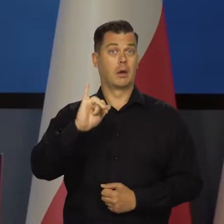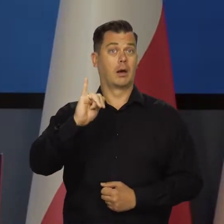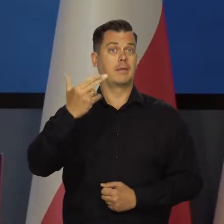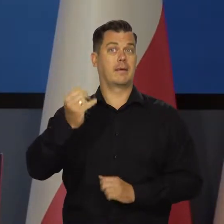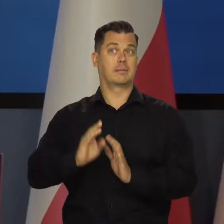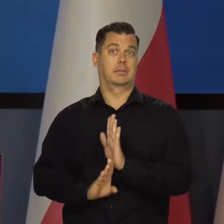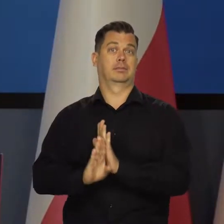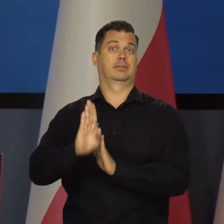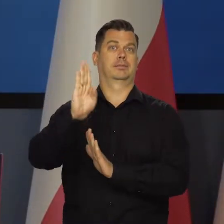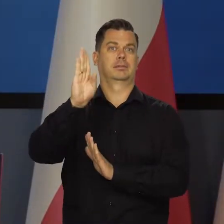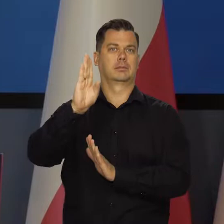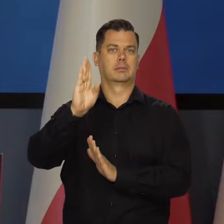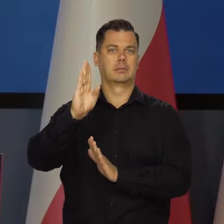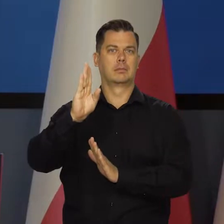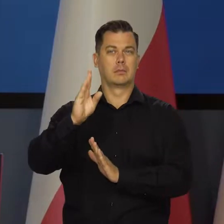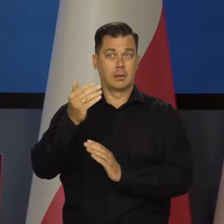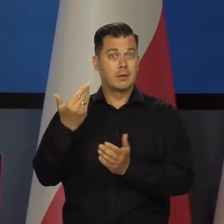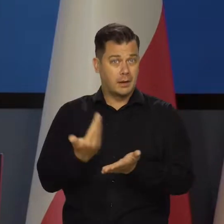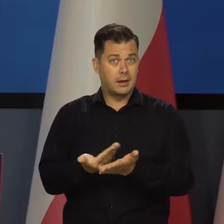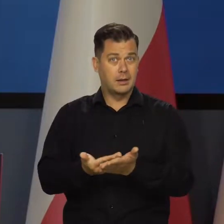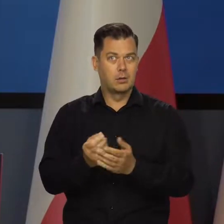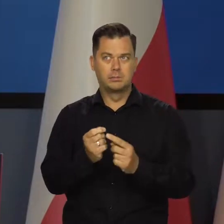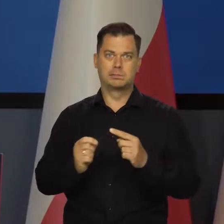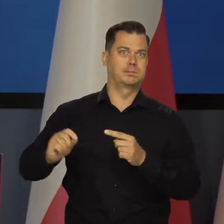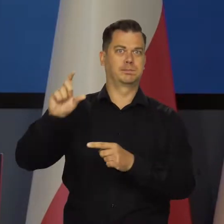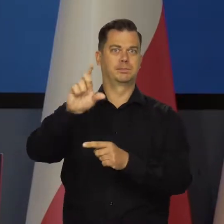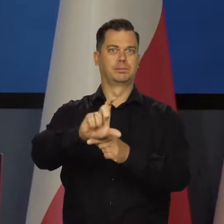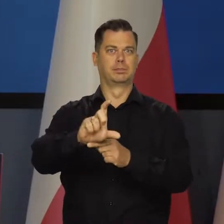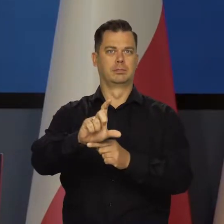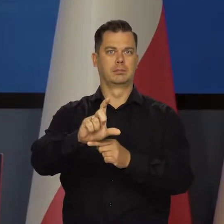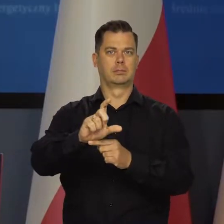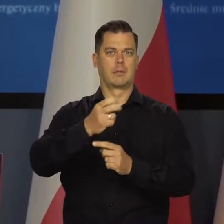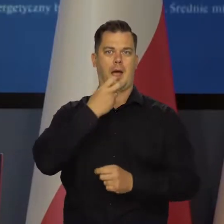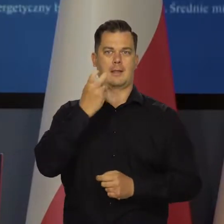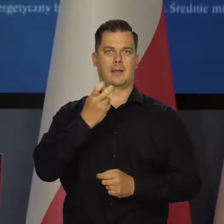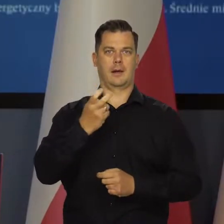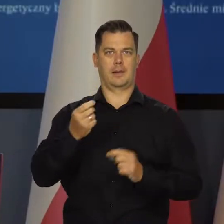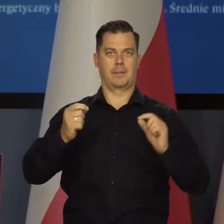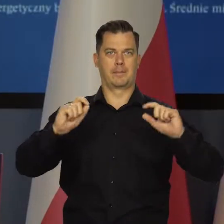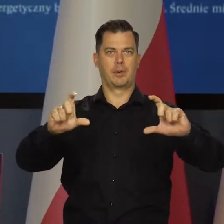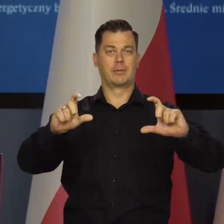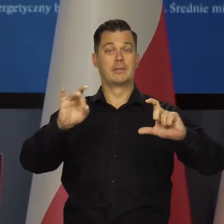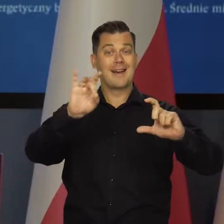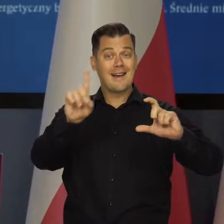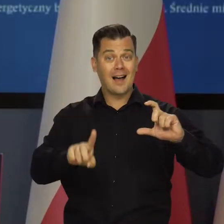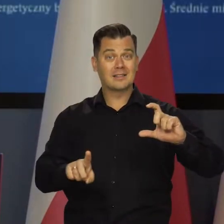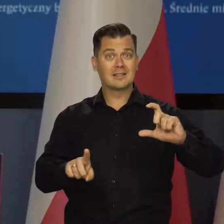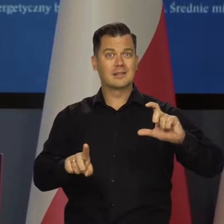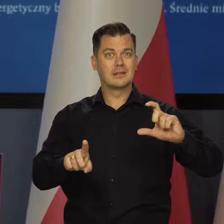jak są kilkunastokrotnie wzrosty cen energii, przede wszystkim gazu. W ostatnim okresie, jak Państwo wiedzą,